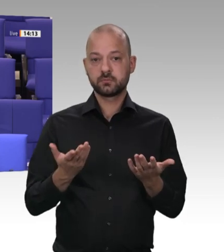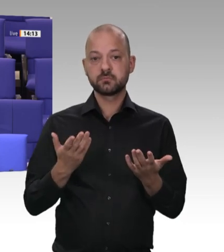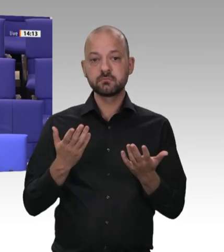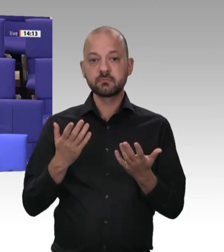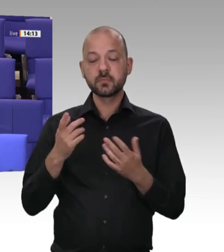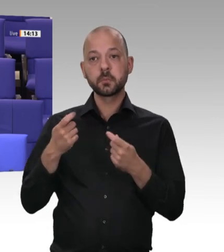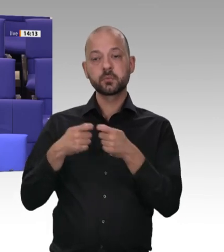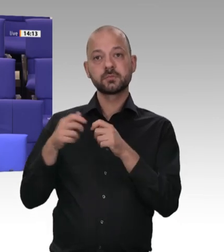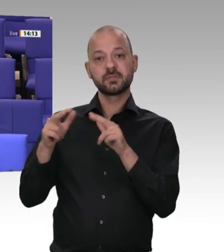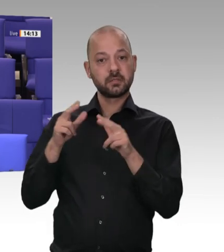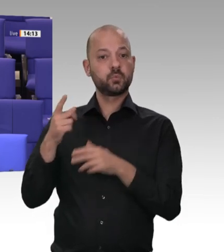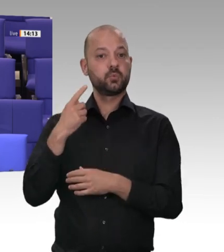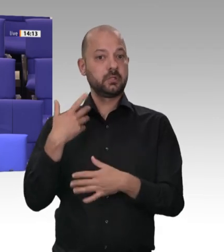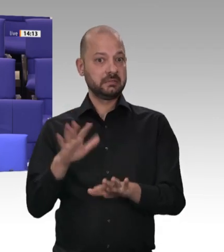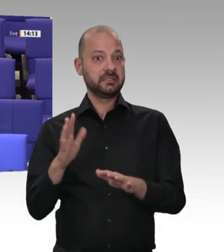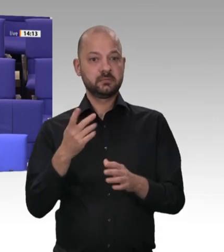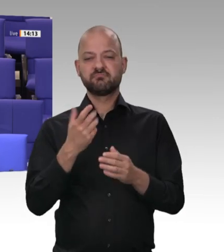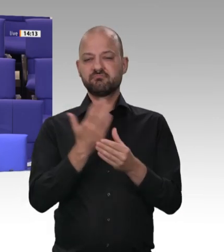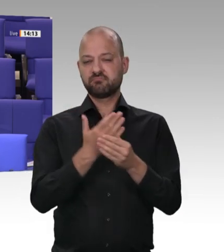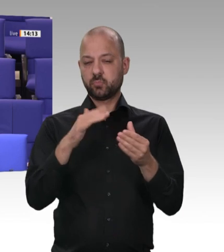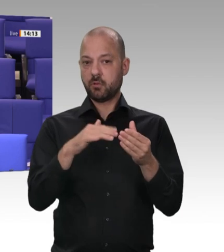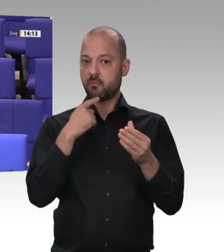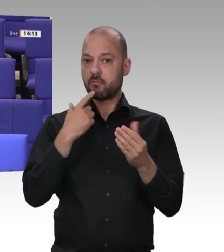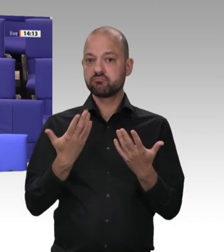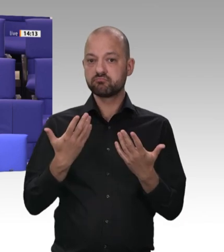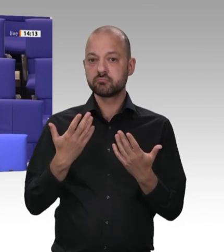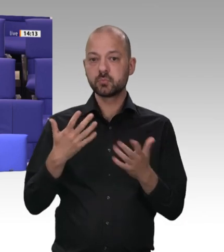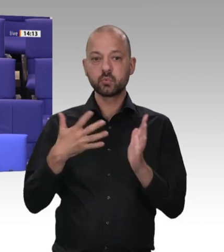Die Frage, die ich an Sie stellen möchte, ist: Warum kündigt ein SPD-Minister hier